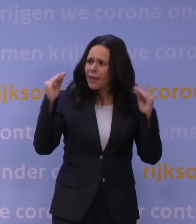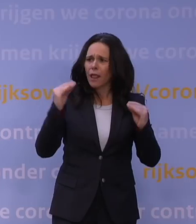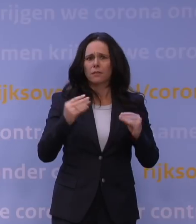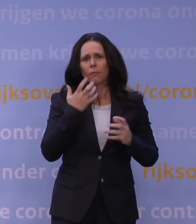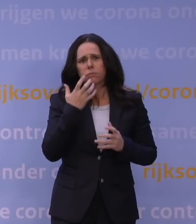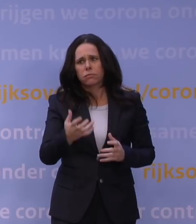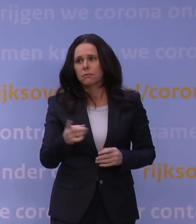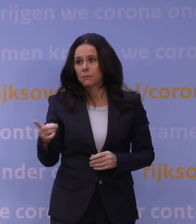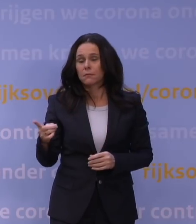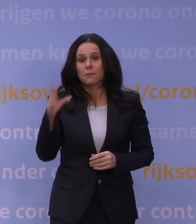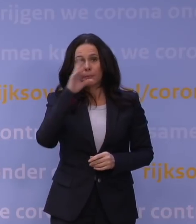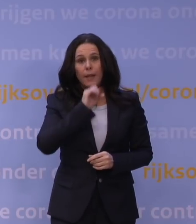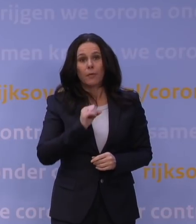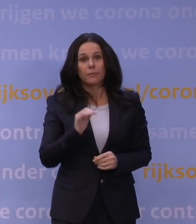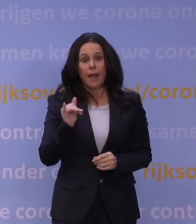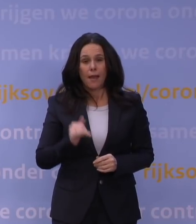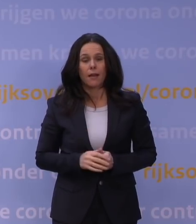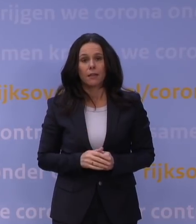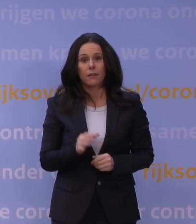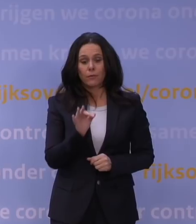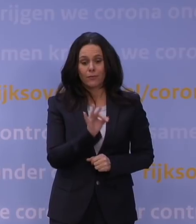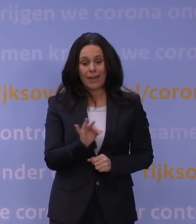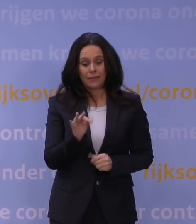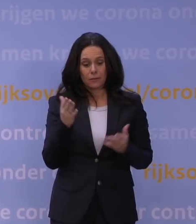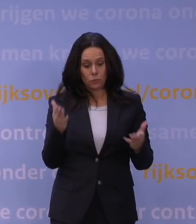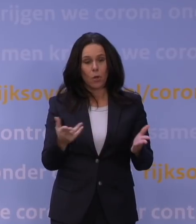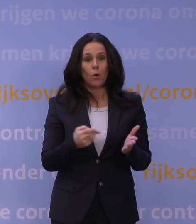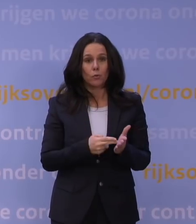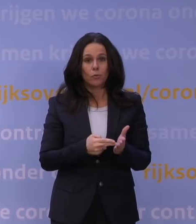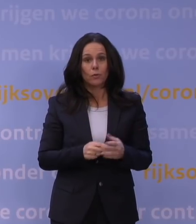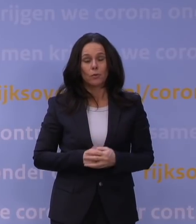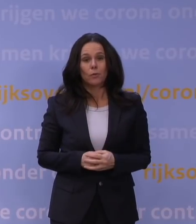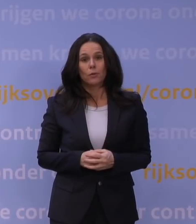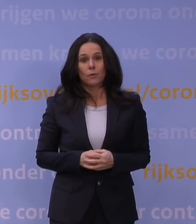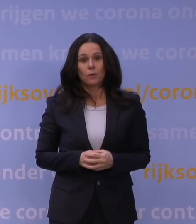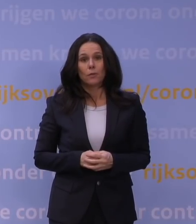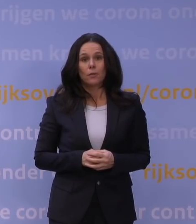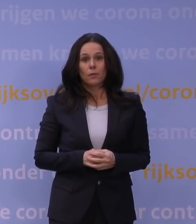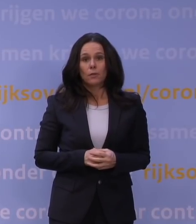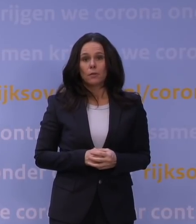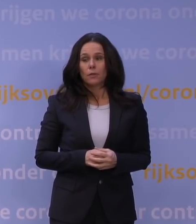Totaal, totaal, het is echt verschrikkelijk dat dit nodig is. Wij waren allemaal echt totaal uit de stoel geblazen